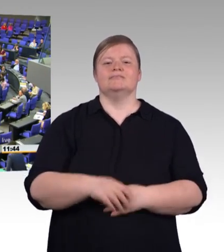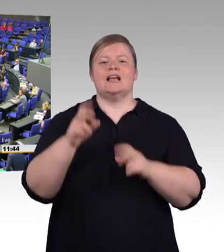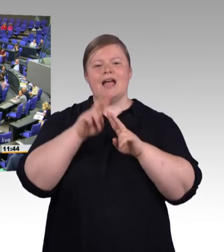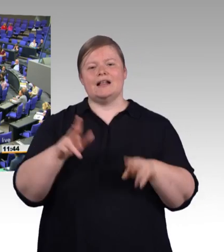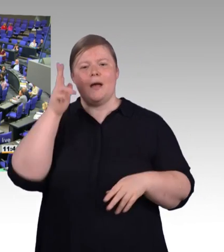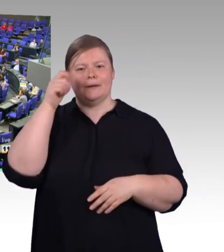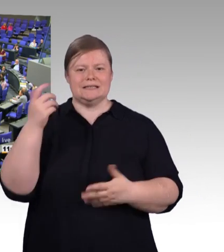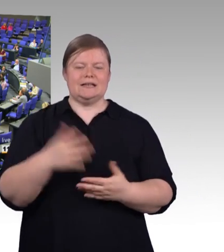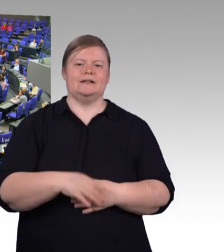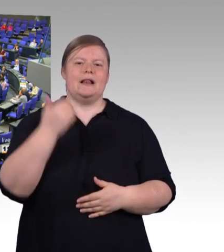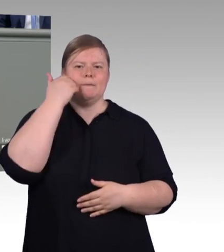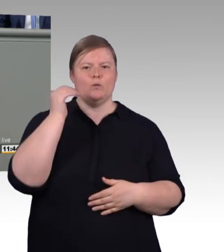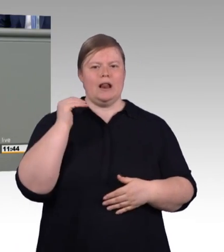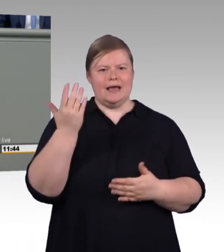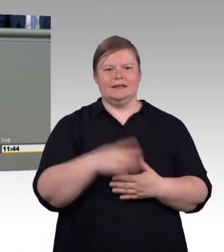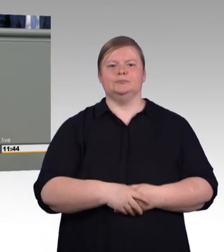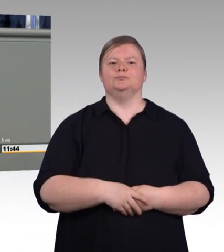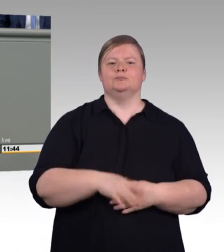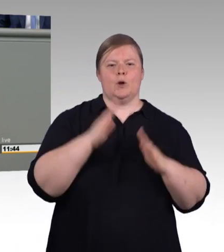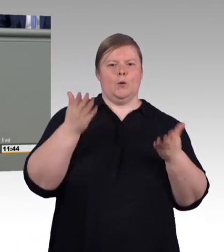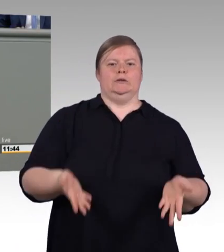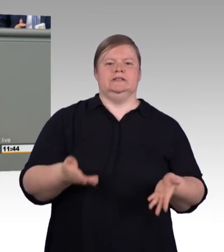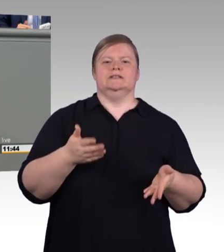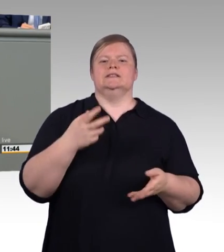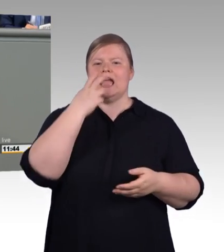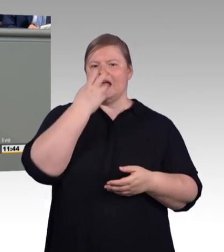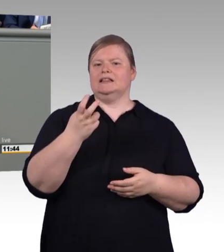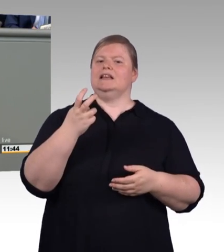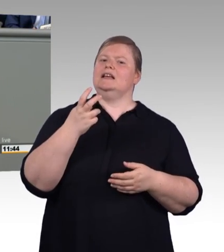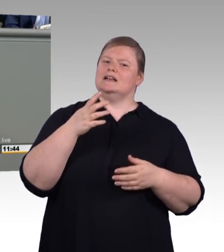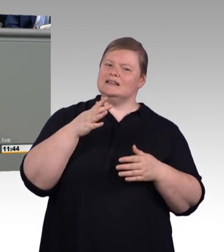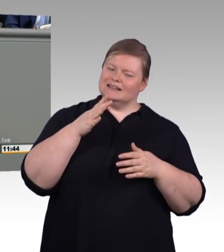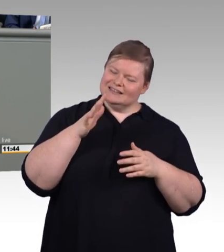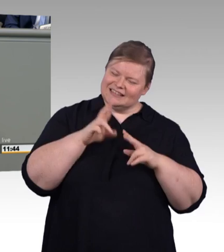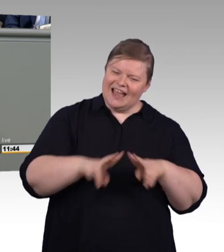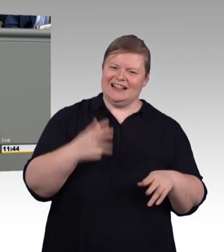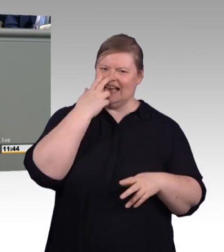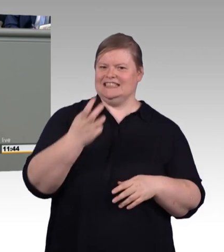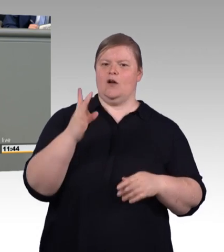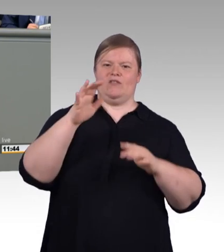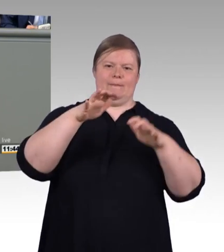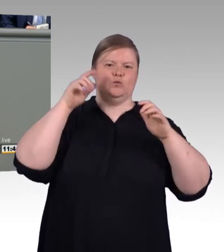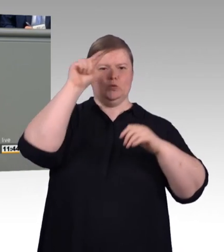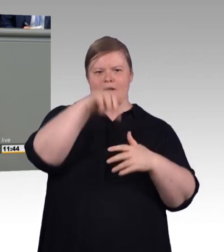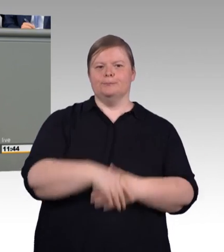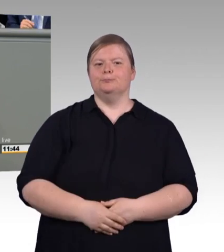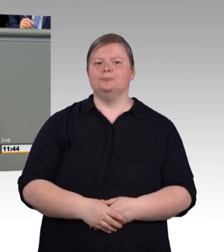sie ist Innovationstreiber für unsere Wirtschaft und sie ist das beste Mittel zur Integration breiter Schichten in die Arbeitswelt,